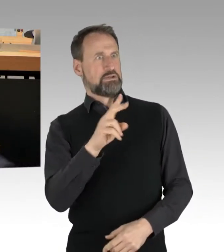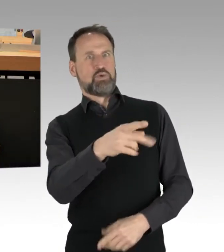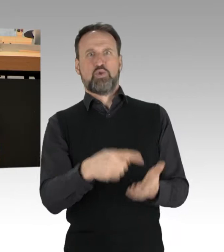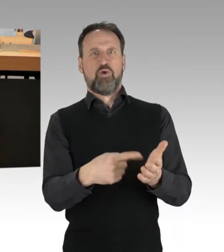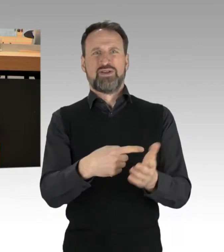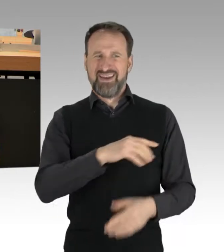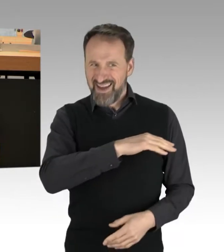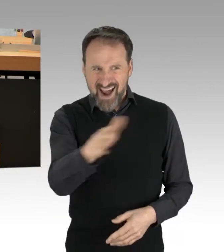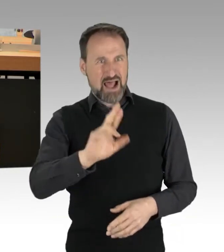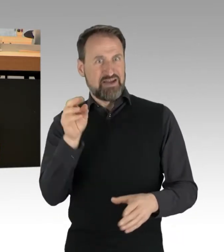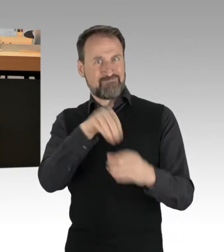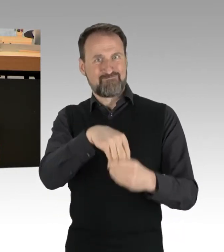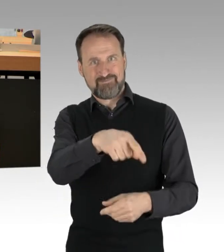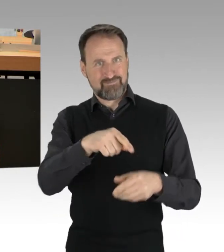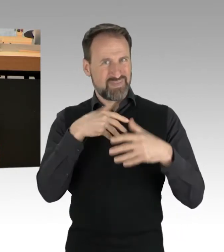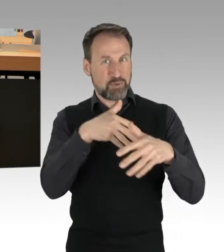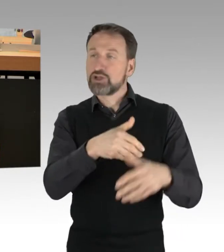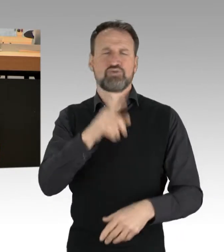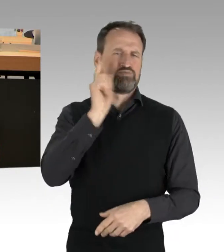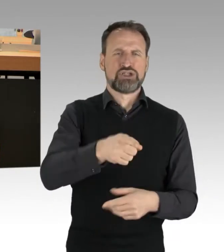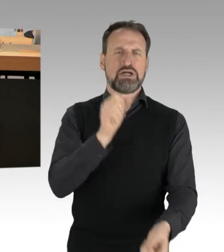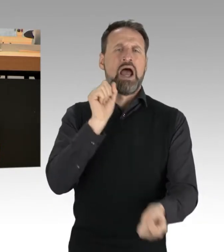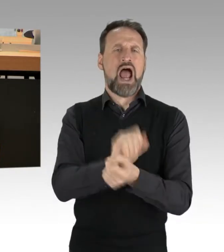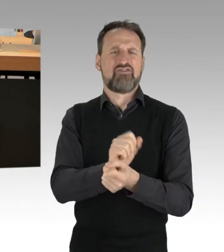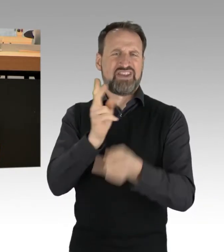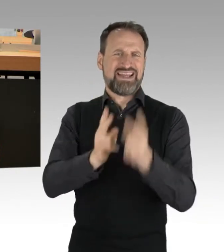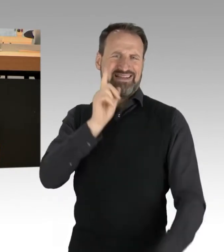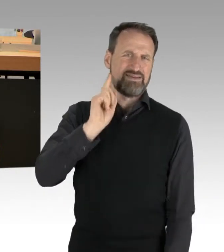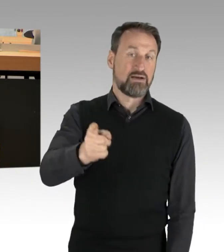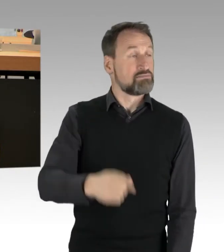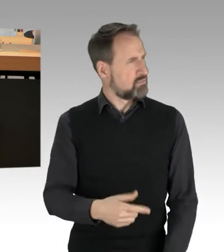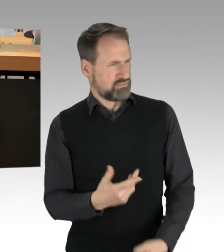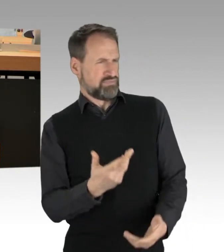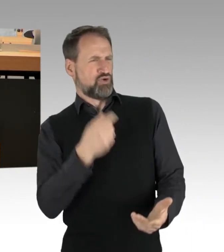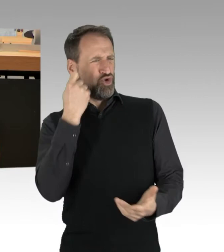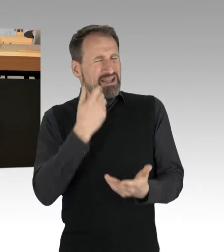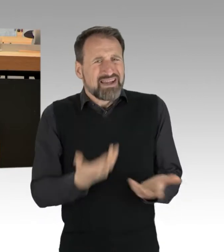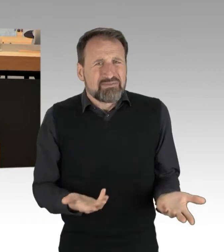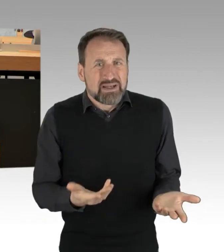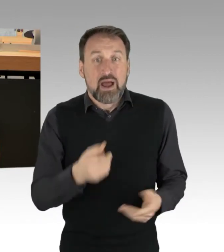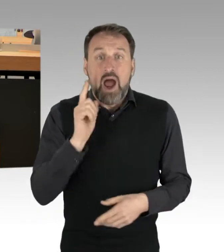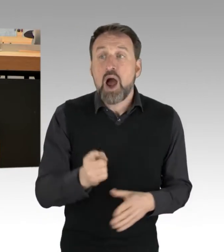gelinde gesagt überzogen, denn selbst Ordnungswidrigkeiten oder strafbare Handlungen in solchen Kontexten